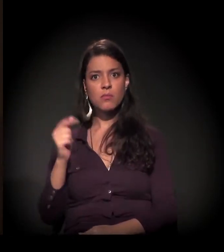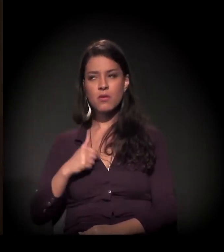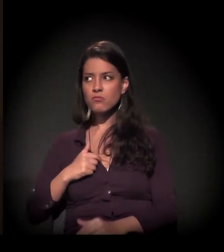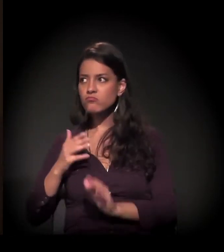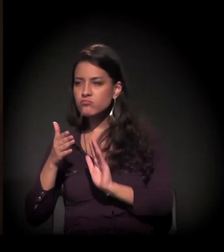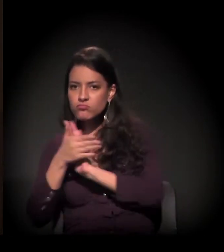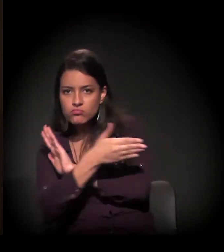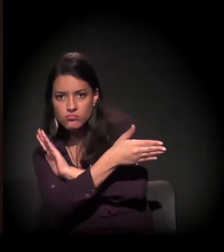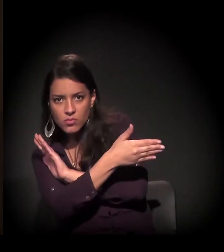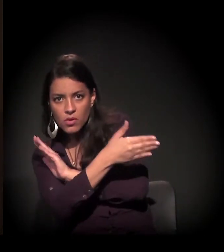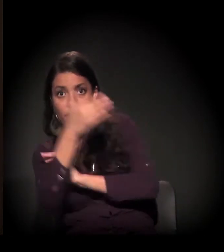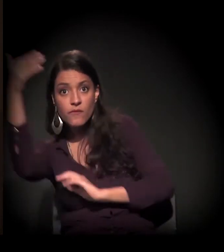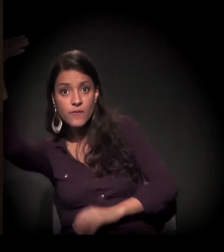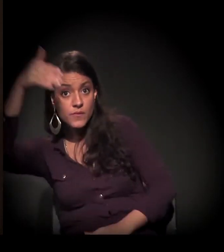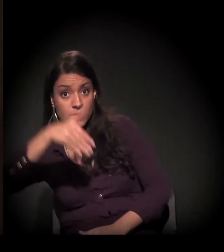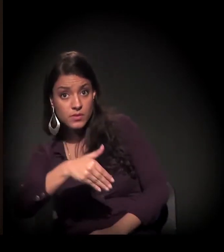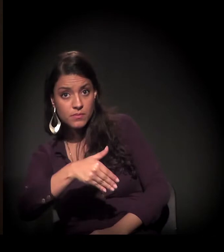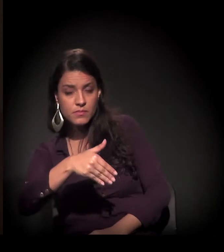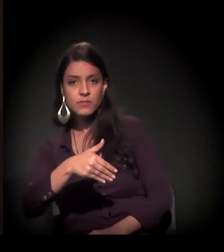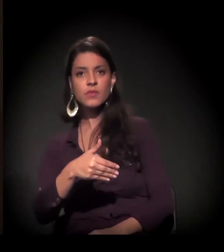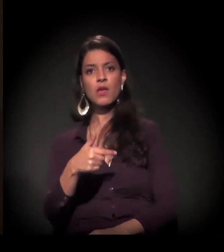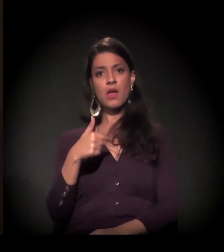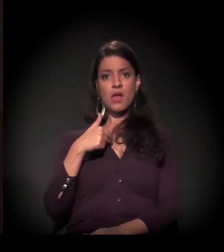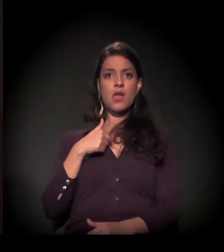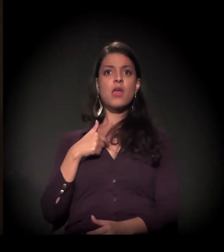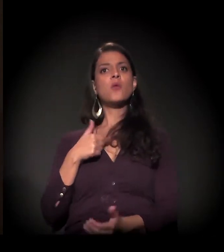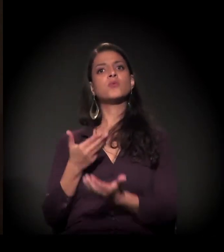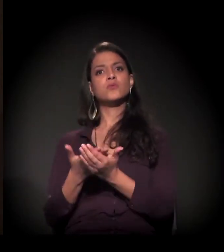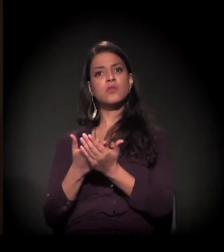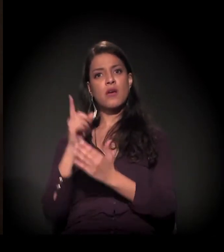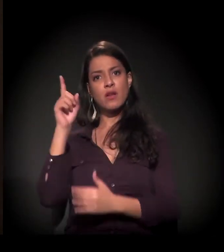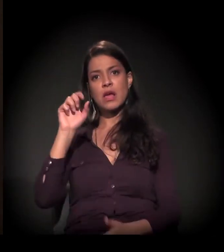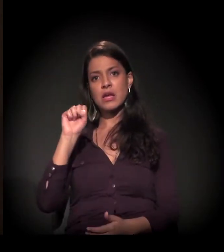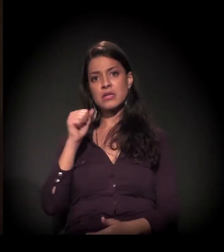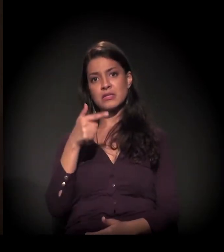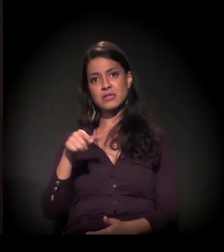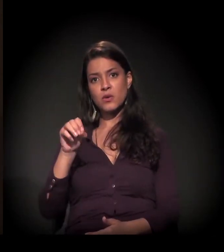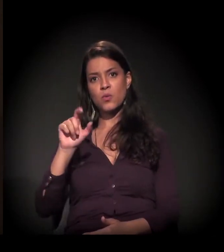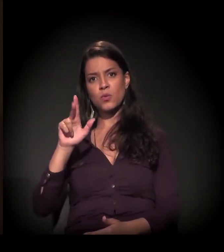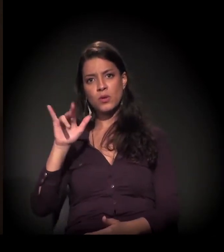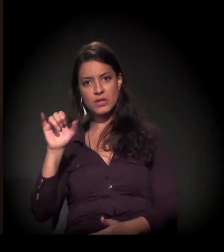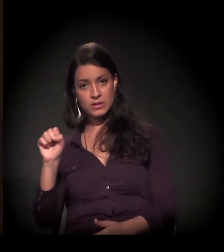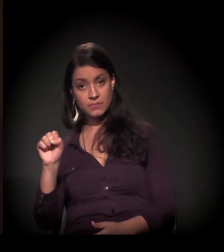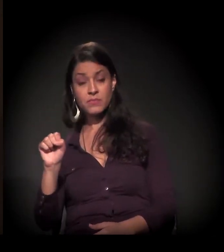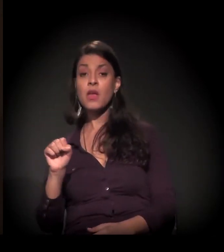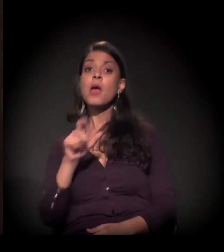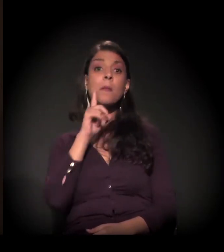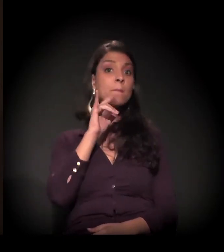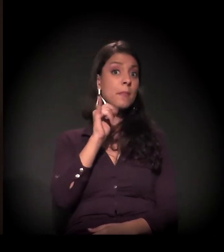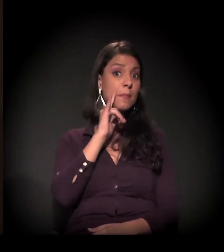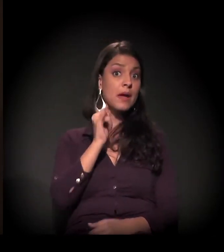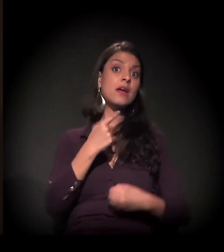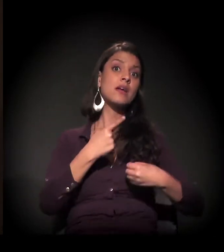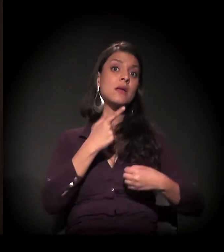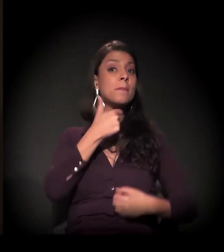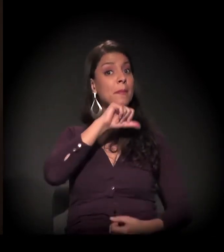Eu estudava em São Luís e meus pais moravam no interior. E eu não queria voltar,